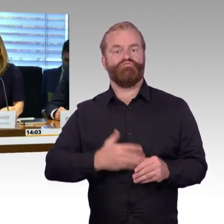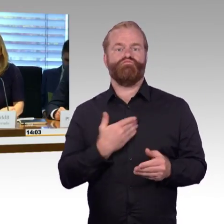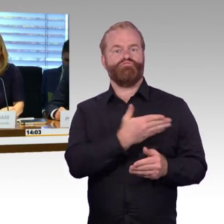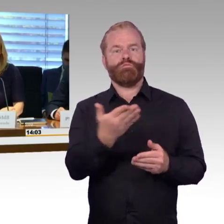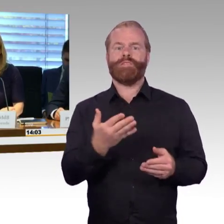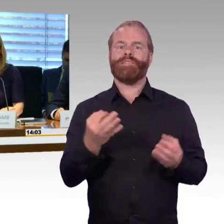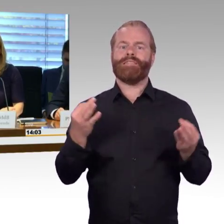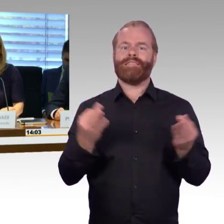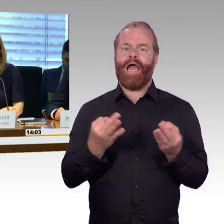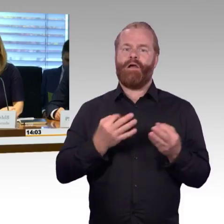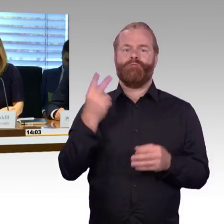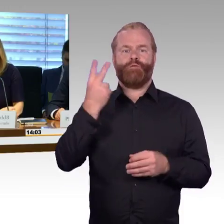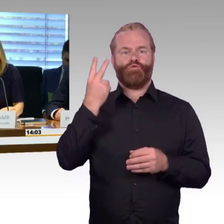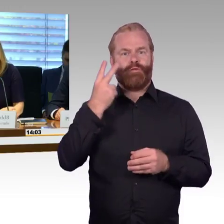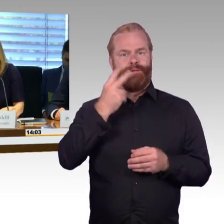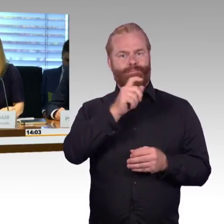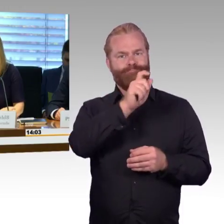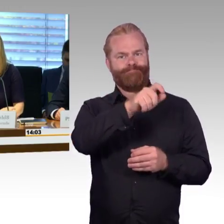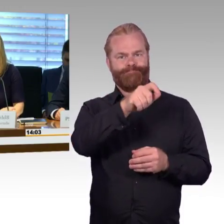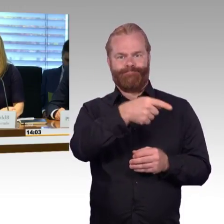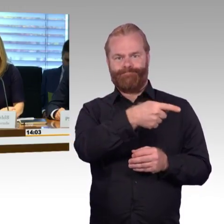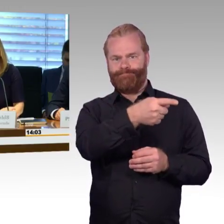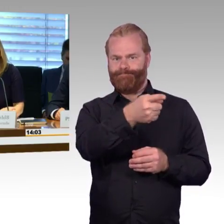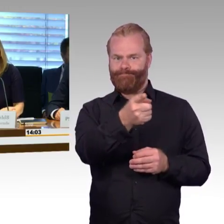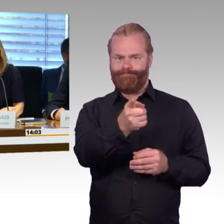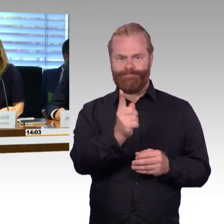Diese wurden als Ausschussdrucksachen verteilt und liegen auch heute hier aus